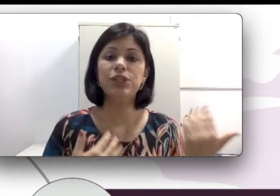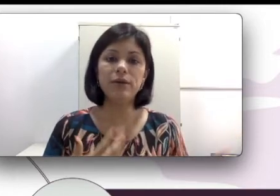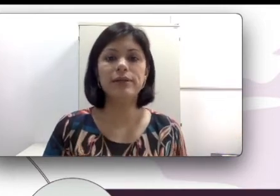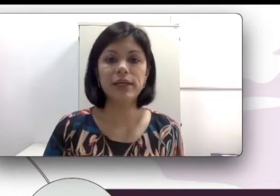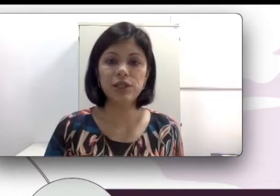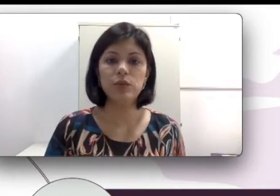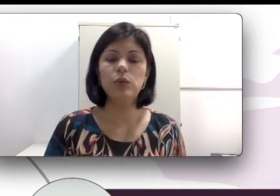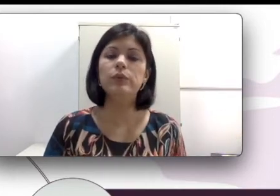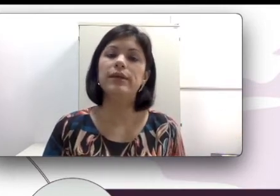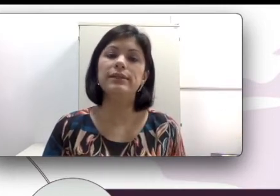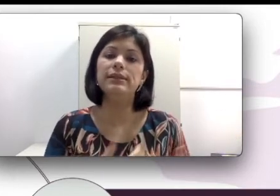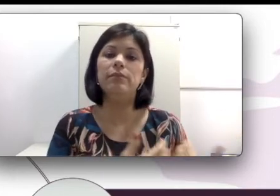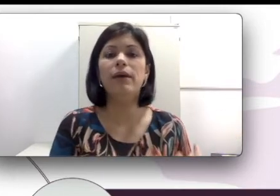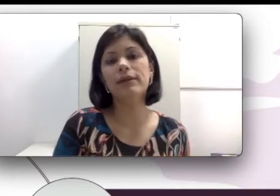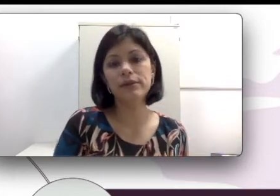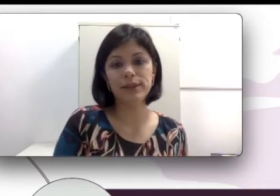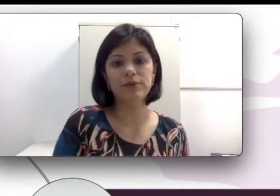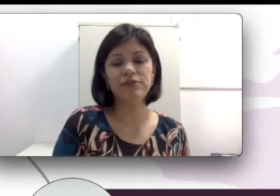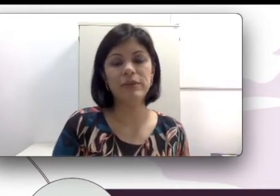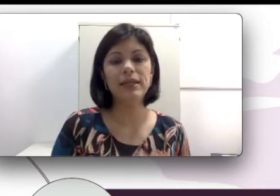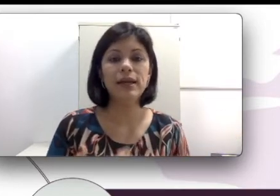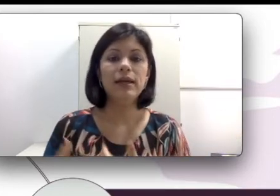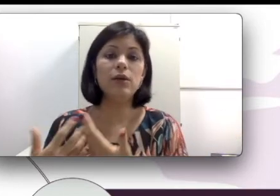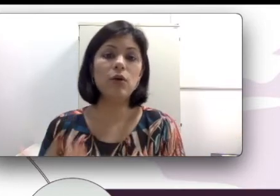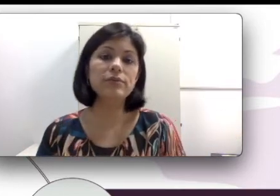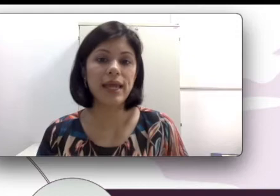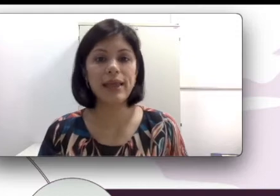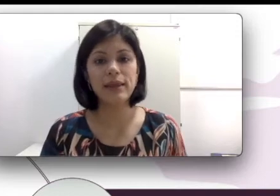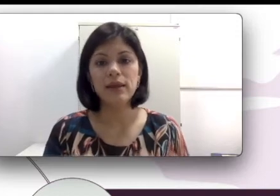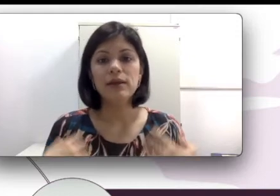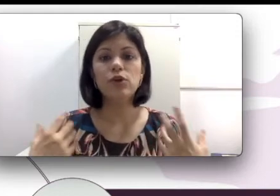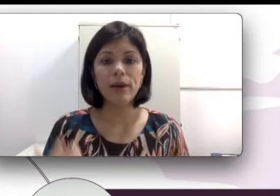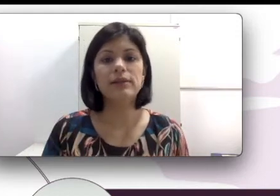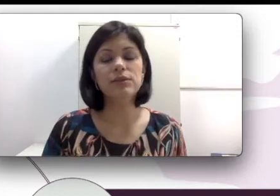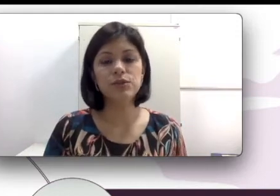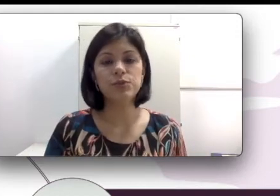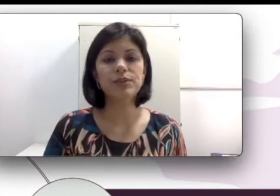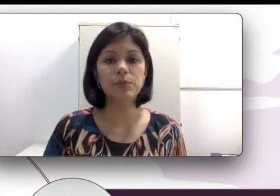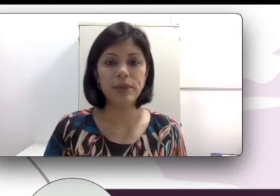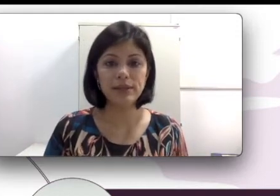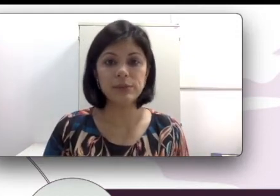chegam à idade adulta e se liberta da família e consegue tomar decisões por si mesmo. Como